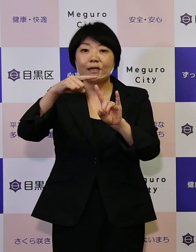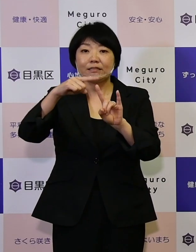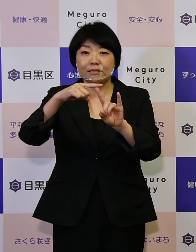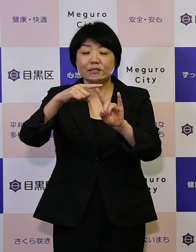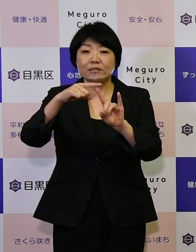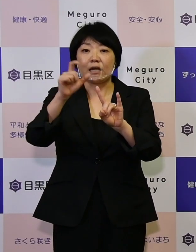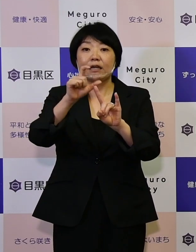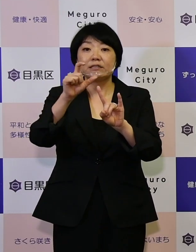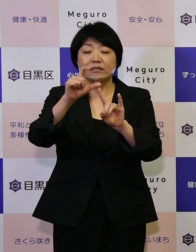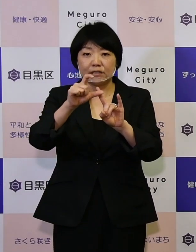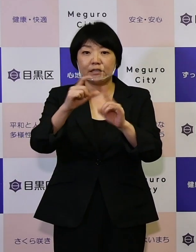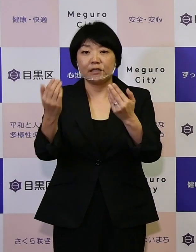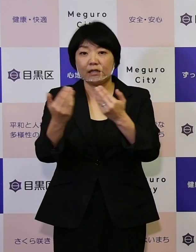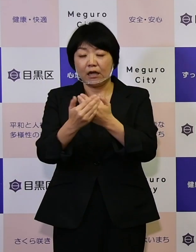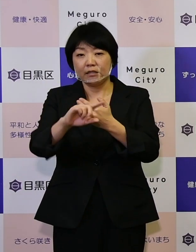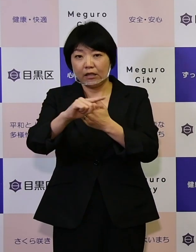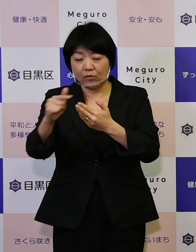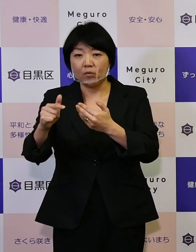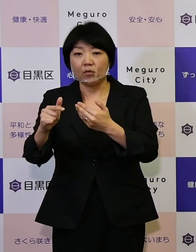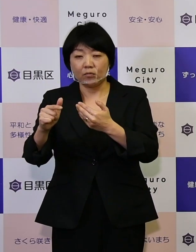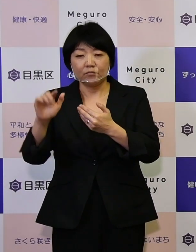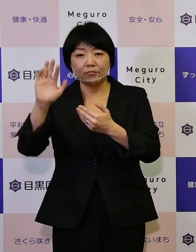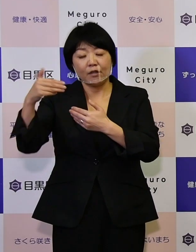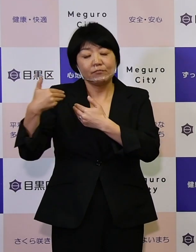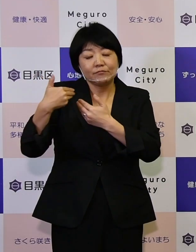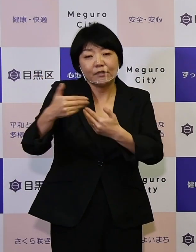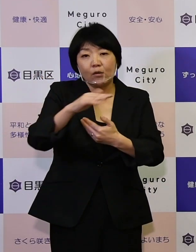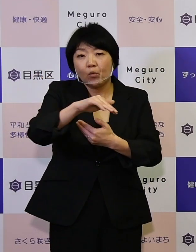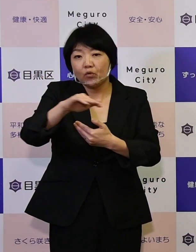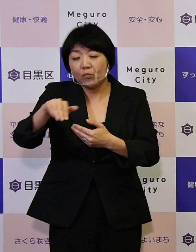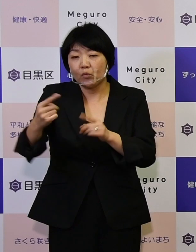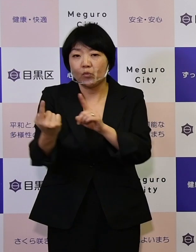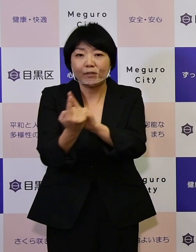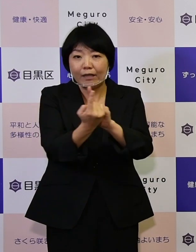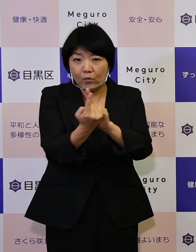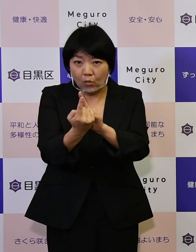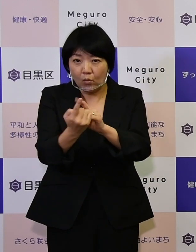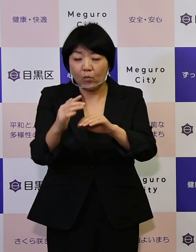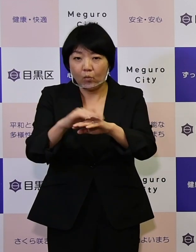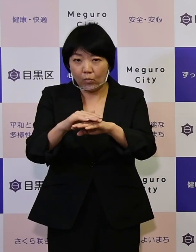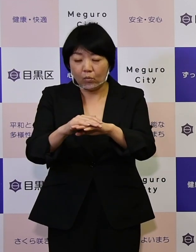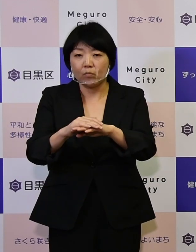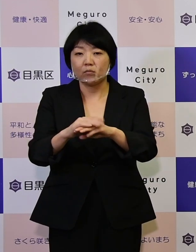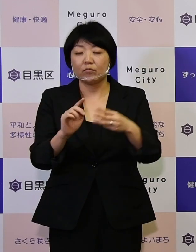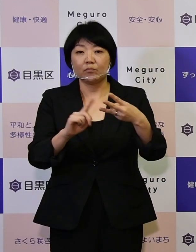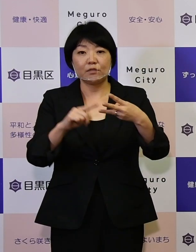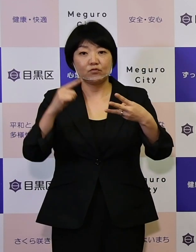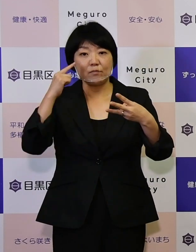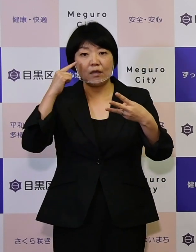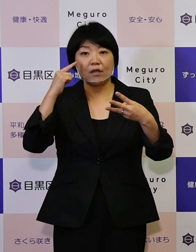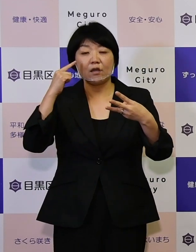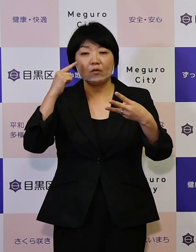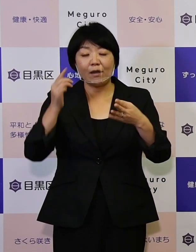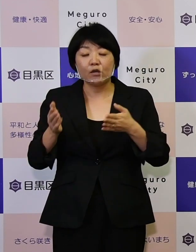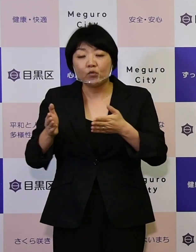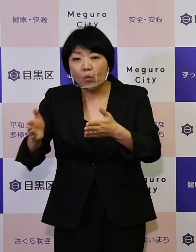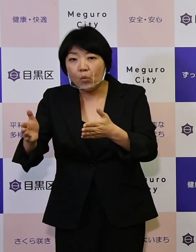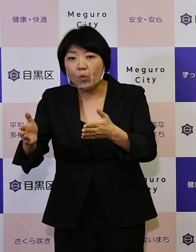次代を担うお子さんたちへの対応。 そして3つ目は道路や橋りょうの